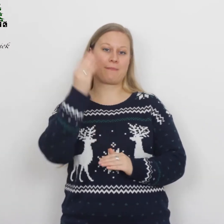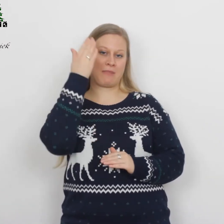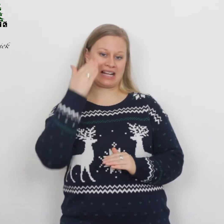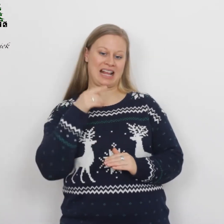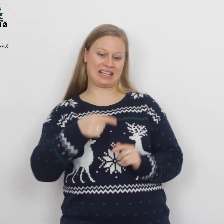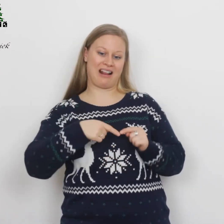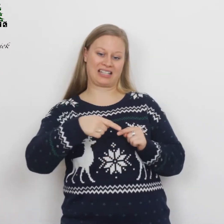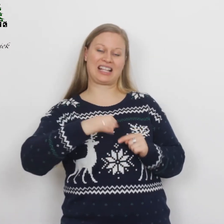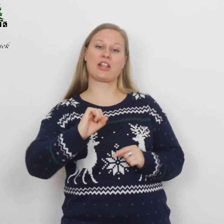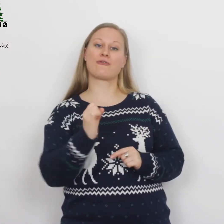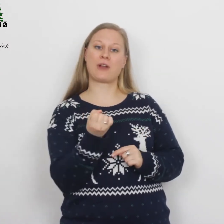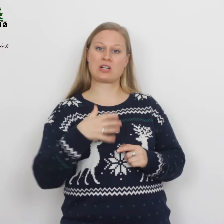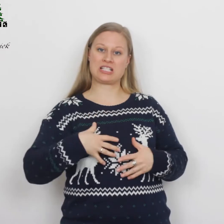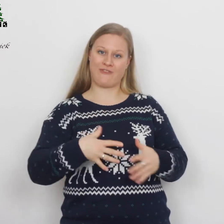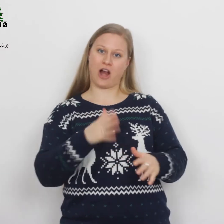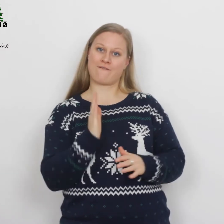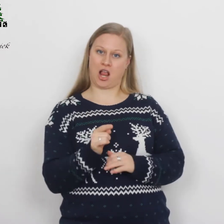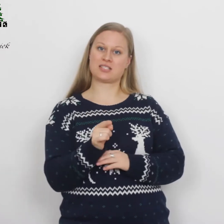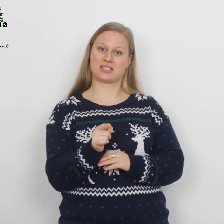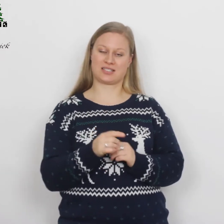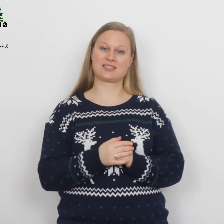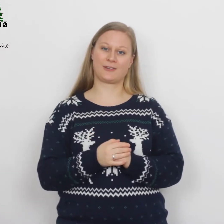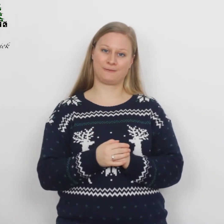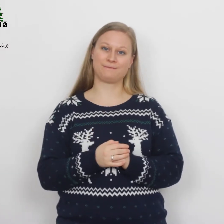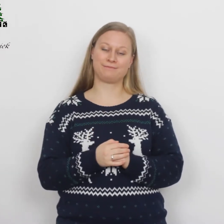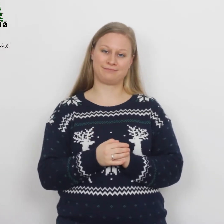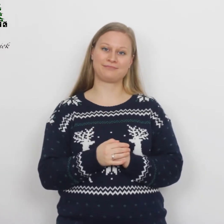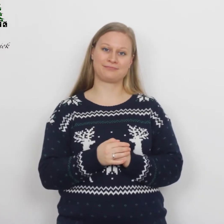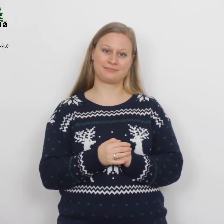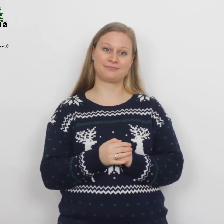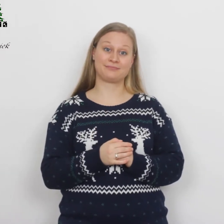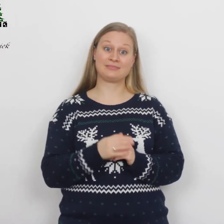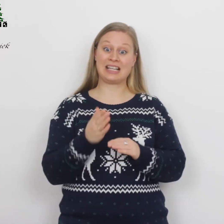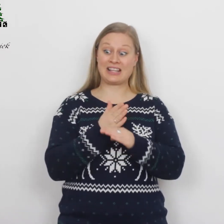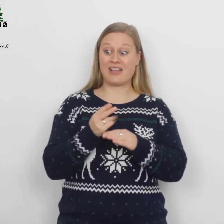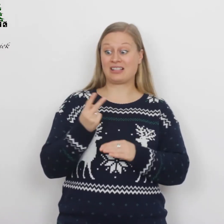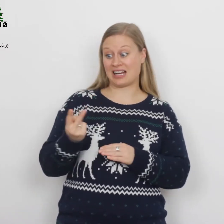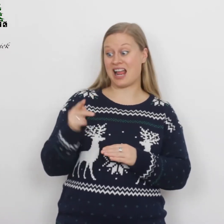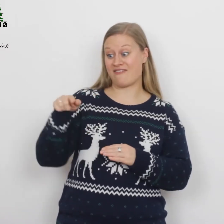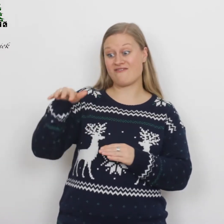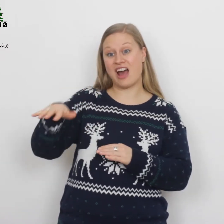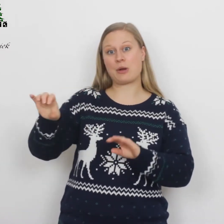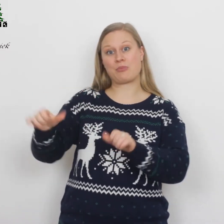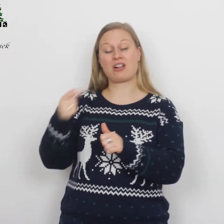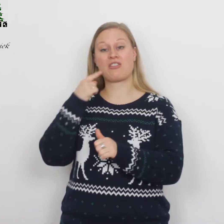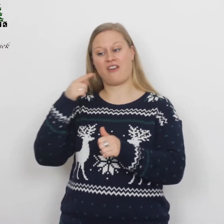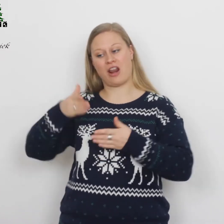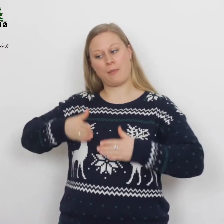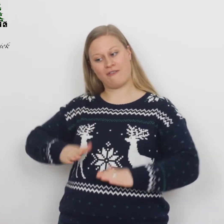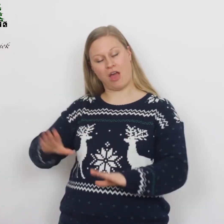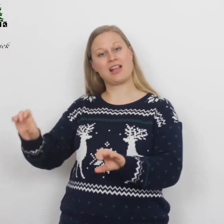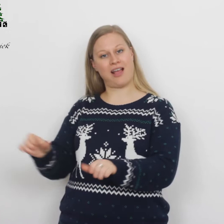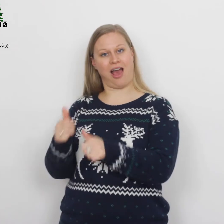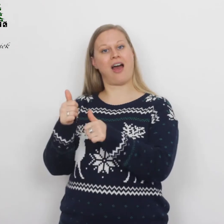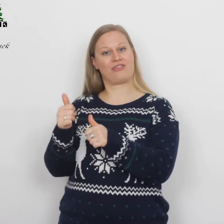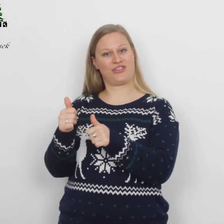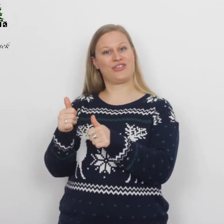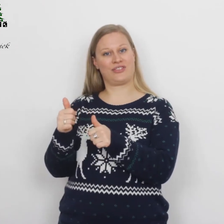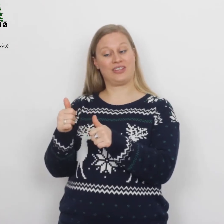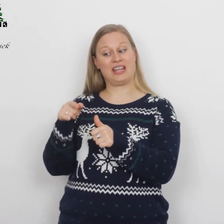zijn aanstaande vrouw die zwanger was. Terwijl ze daar waren, brak de dag van haar bevalling aan en ze bracht…